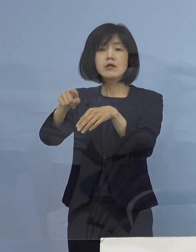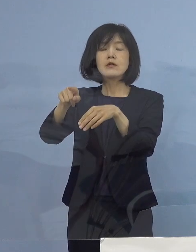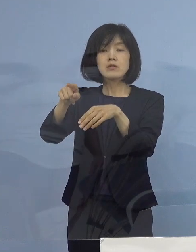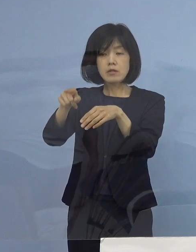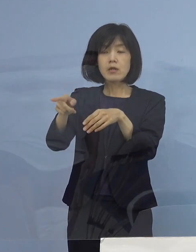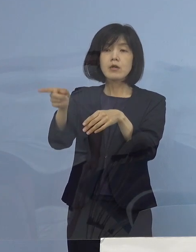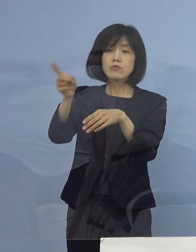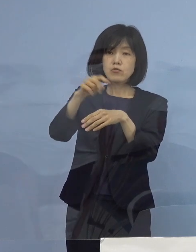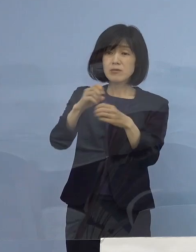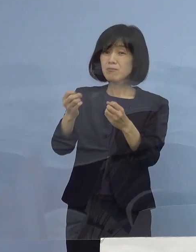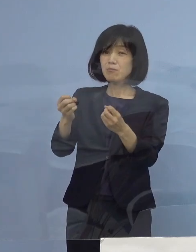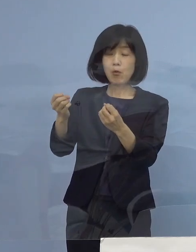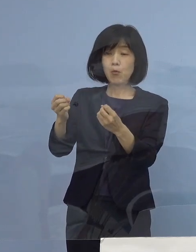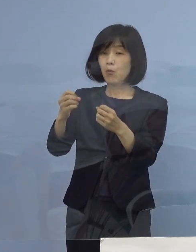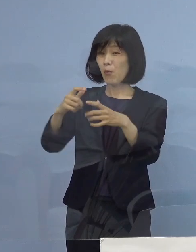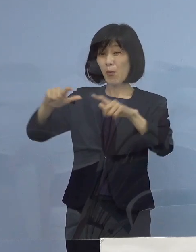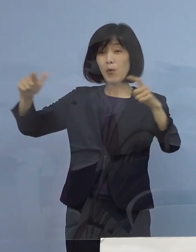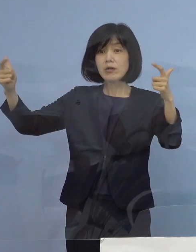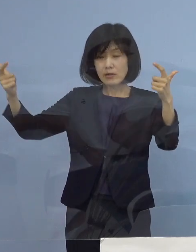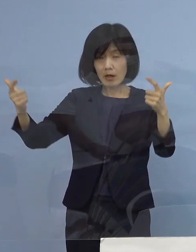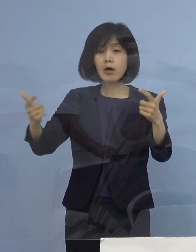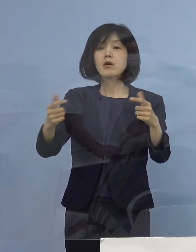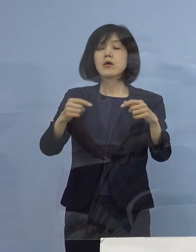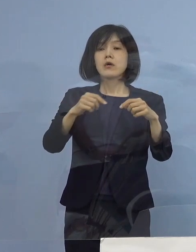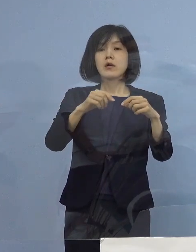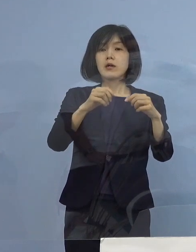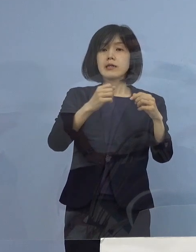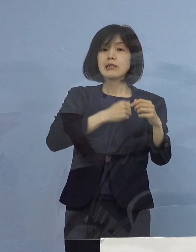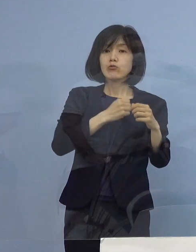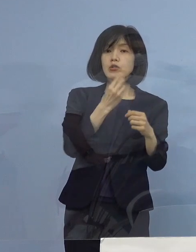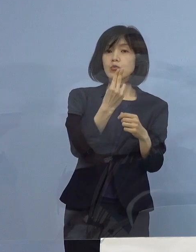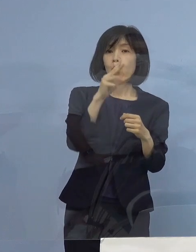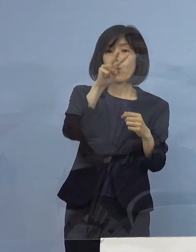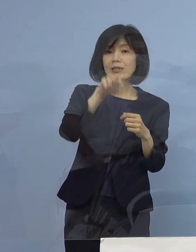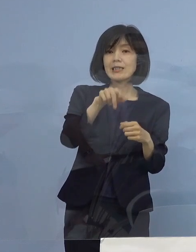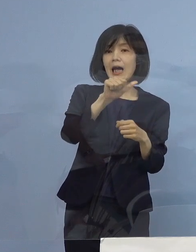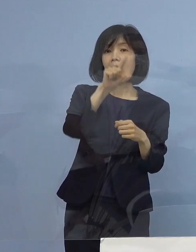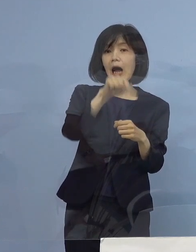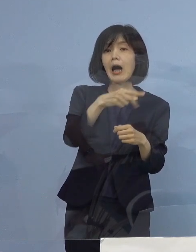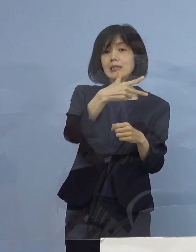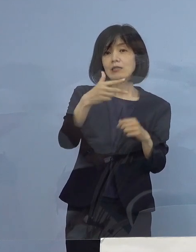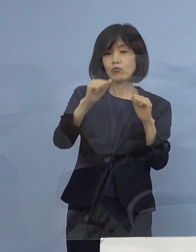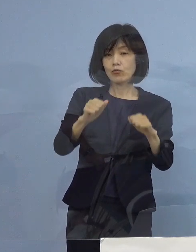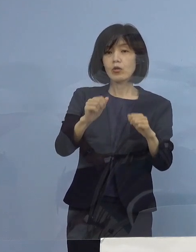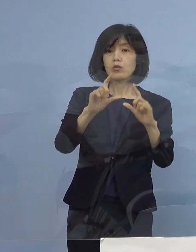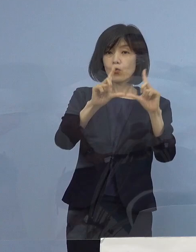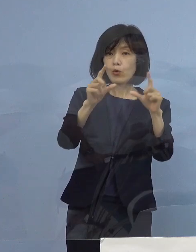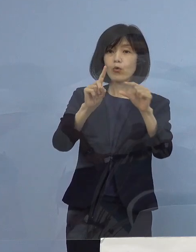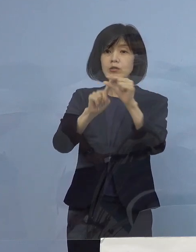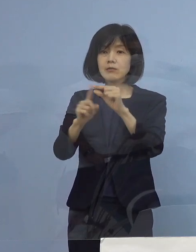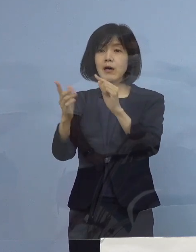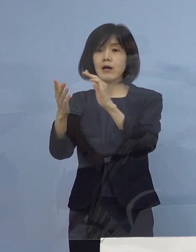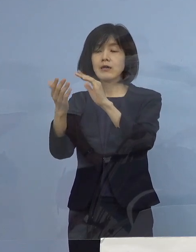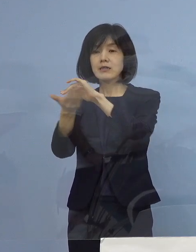東京（都）、神奈川（県）、千葉（県）、埼玉（県） 今の感染状況からすると まさに医療崩壊